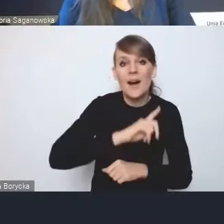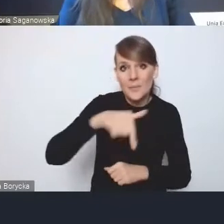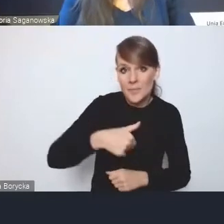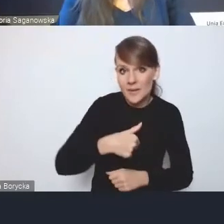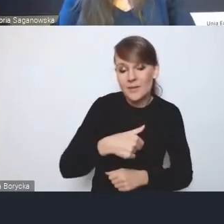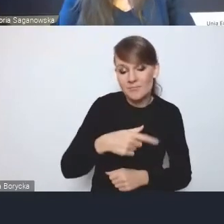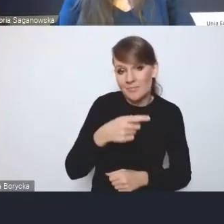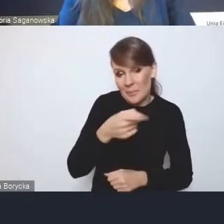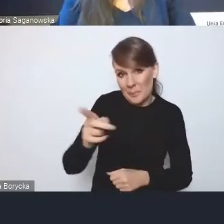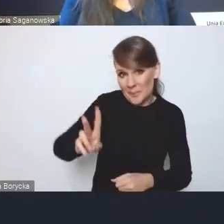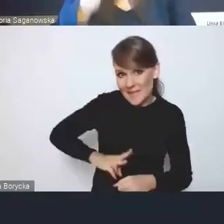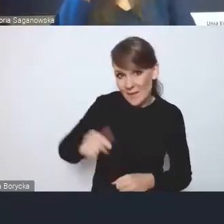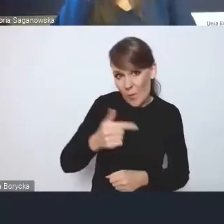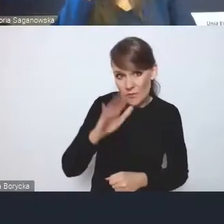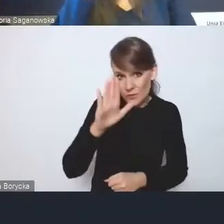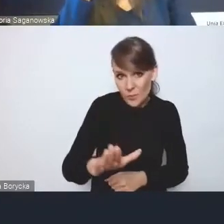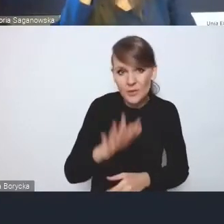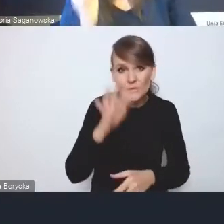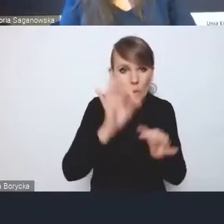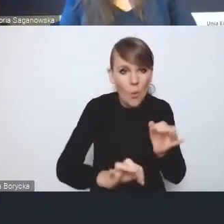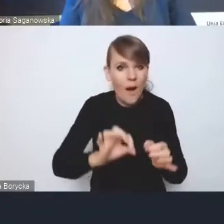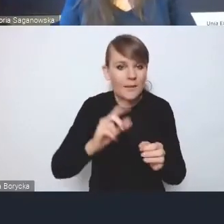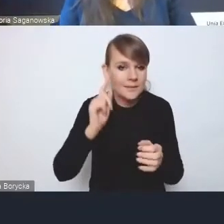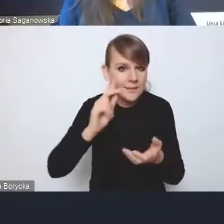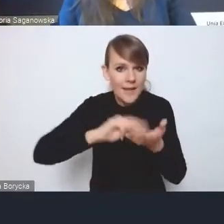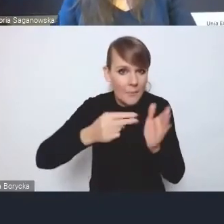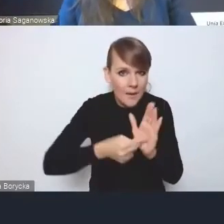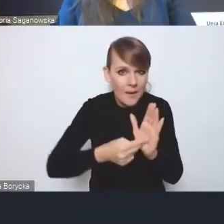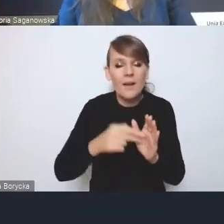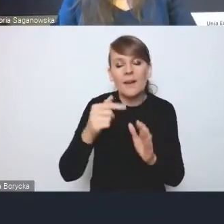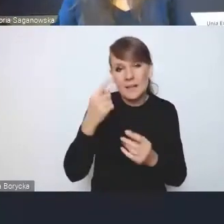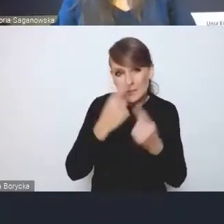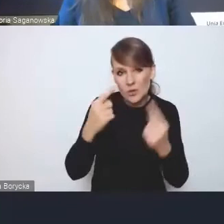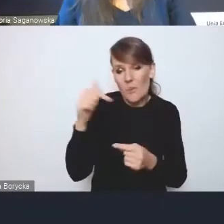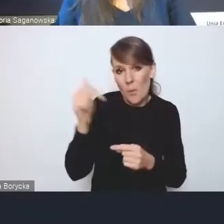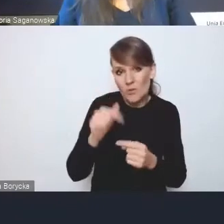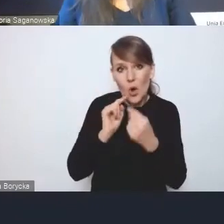ale to powinno być rozpisane i jakby, myślę, skonsultowane z interesariuszami głównymi,